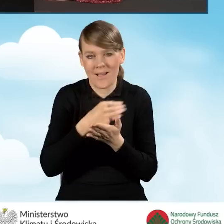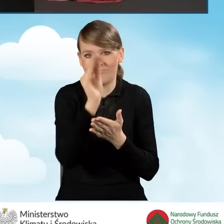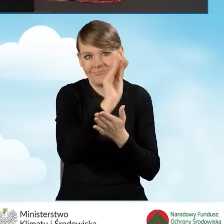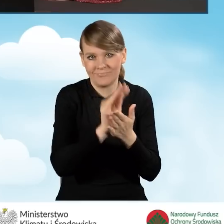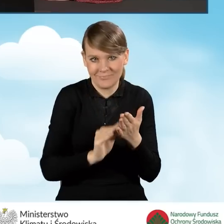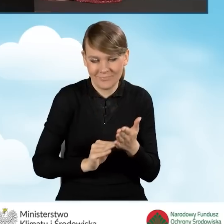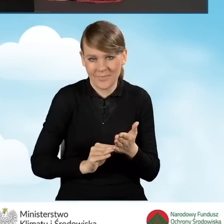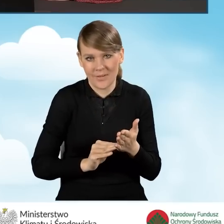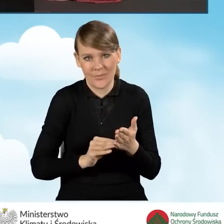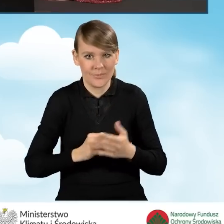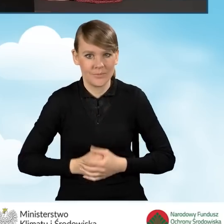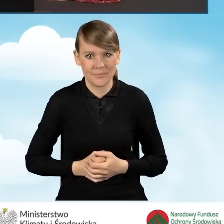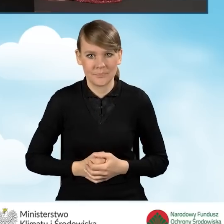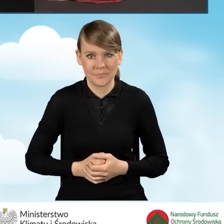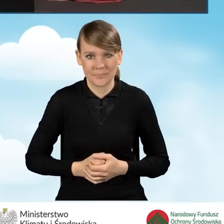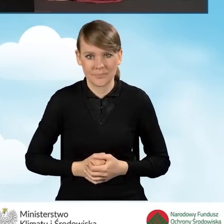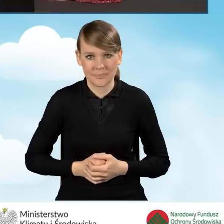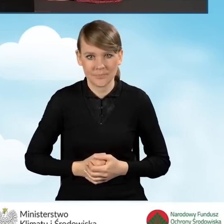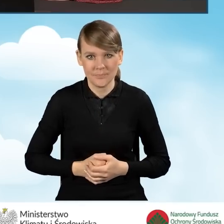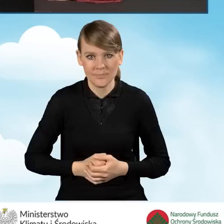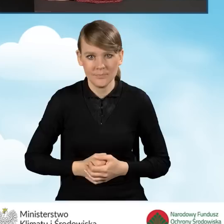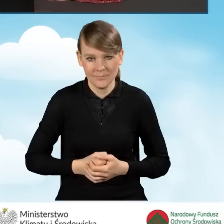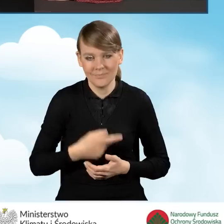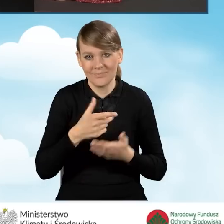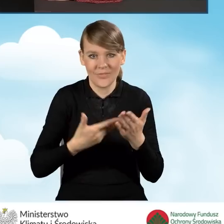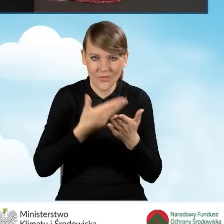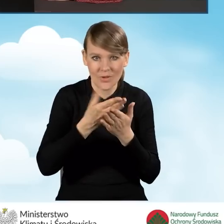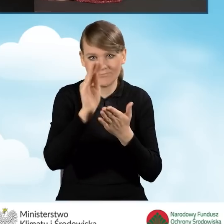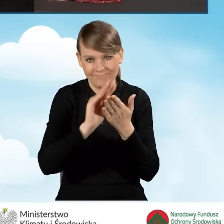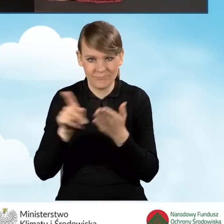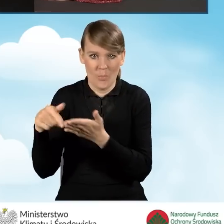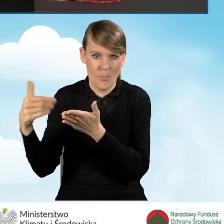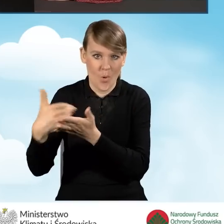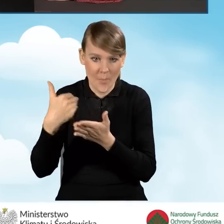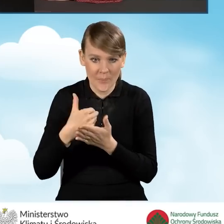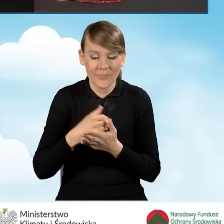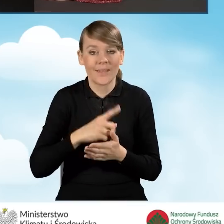wypełniania tego wniosku. Na górze mamy zestaw ikon,